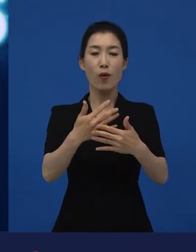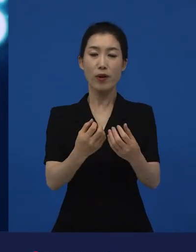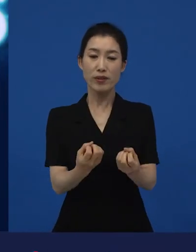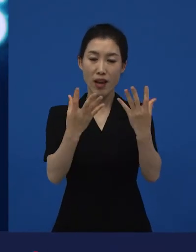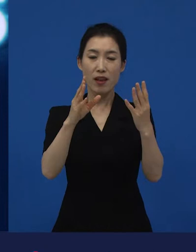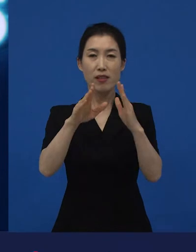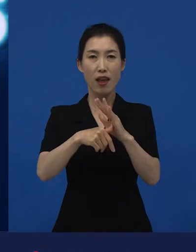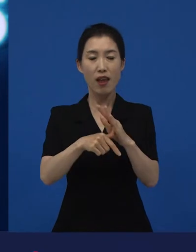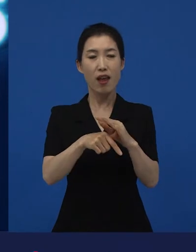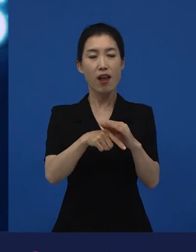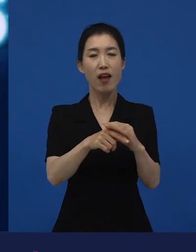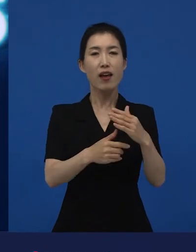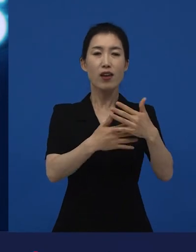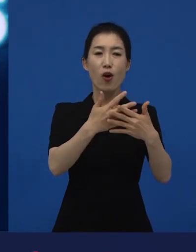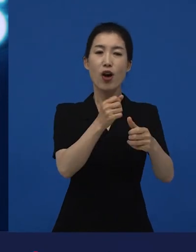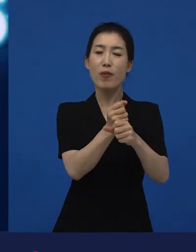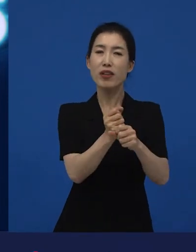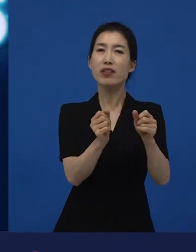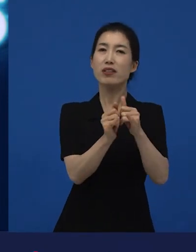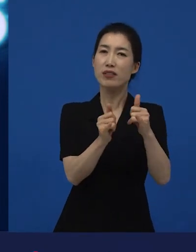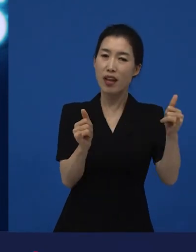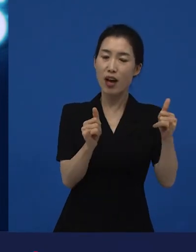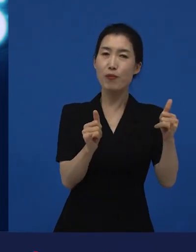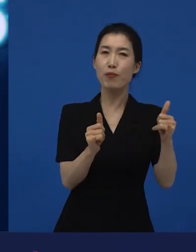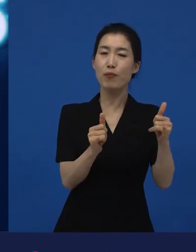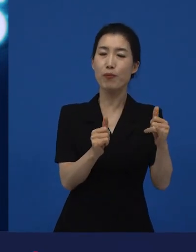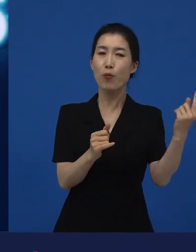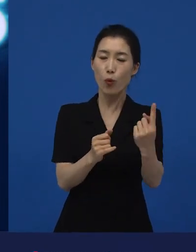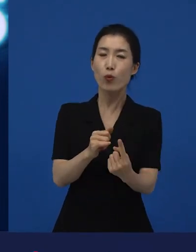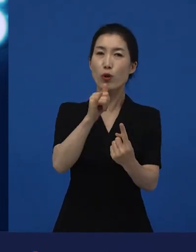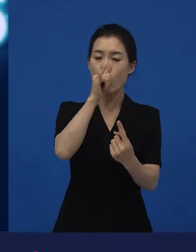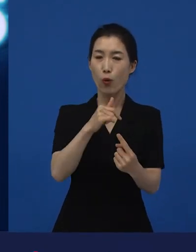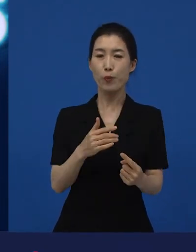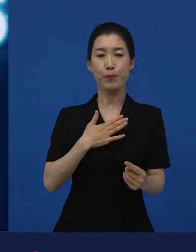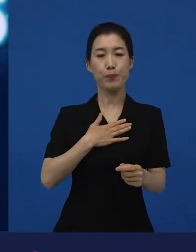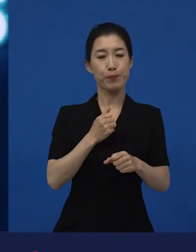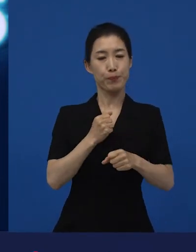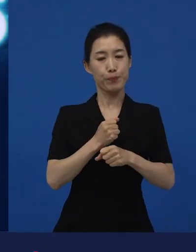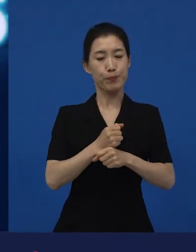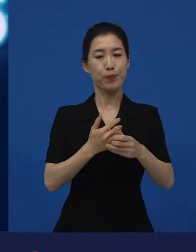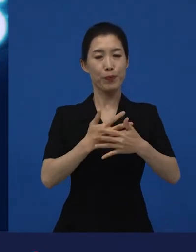영화인들이 만나기도 하고 영화인들이 내가 만든 영화를 가지고 이것을